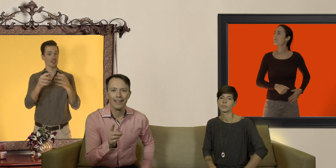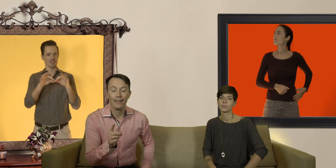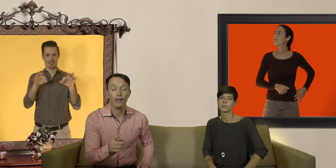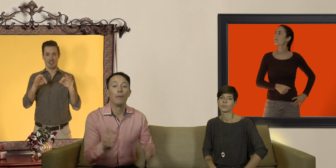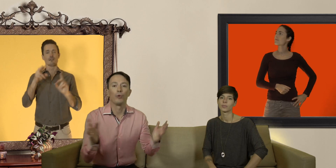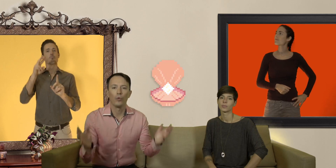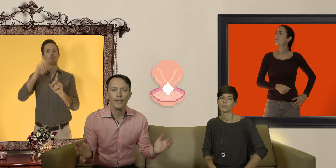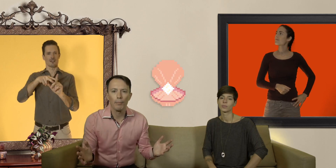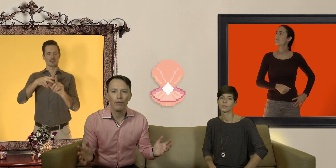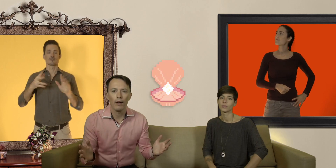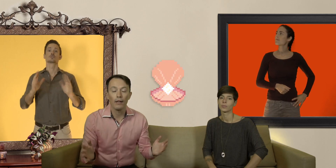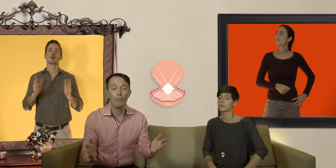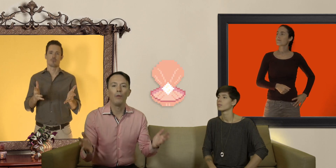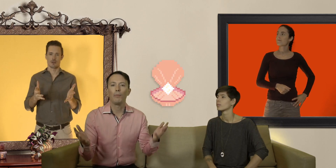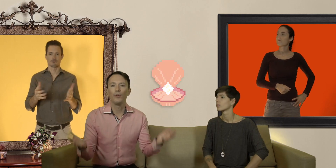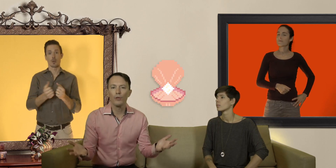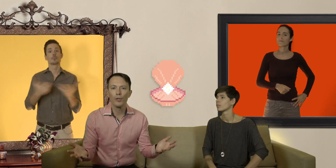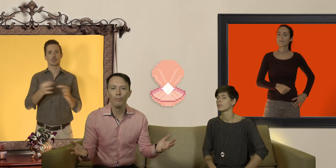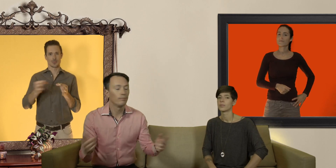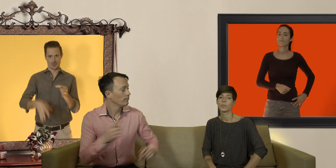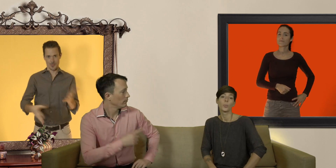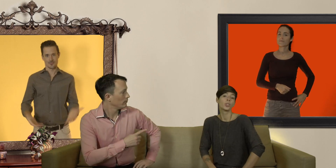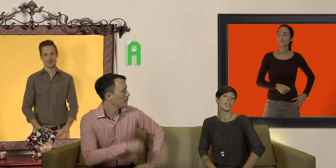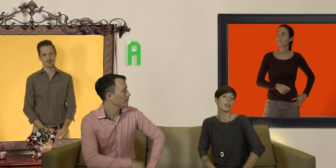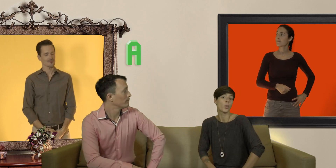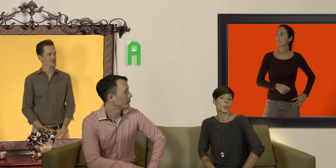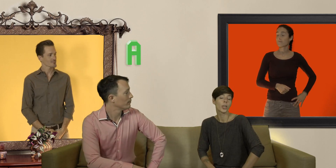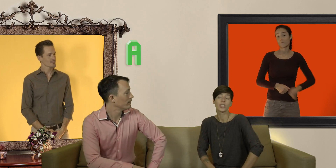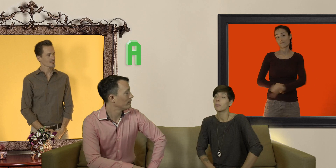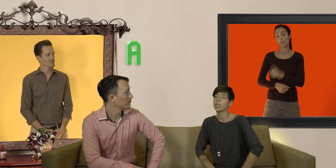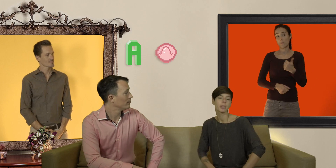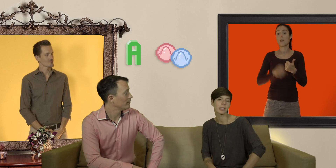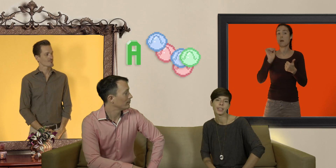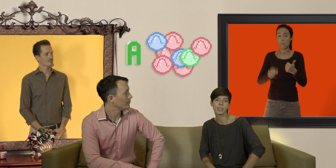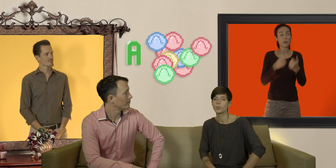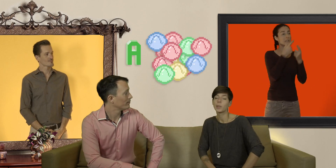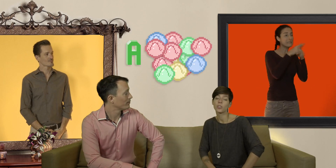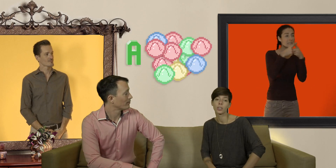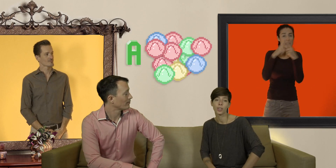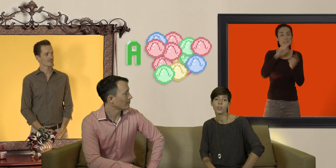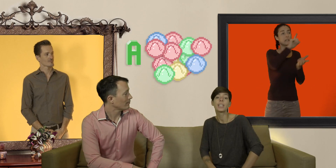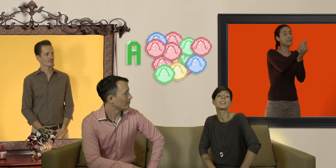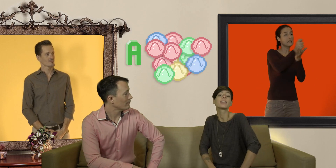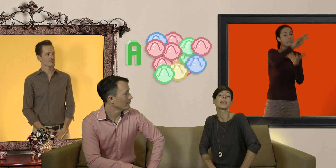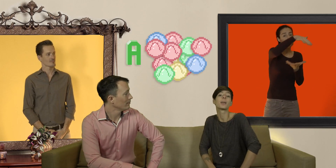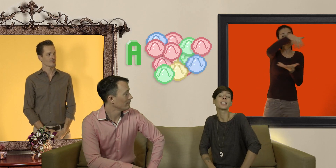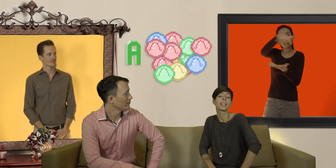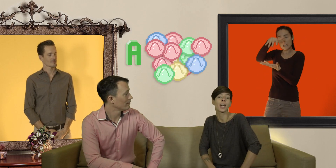et pour trouver cette perle rare on a plusieurs options petits a) on peut acheter plein de préservatifs de plein de sortes différentes et les essayer à l'abri des regards